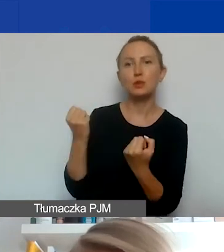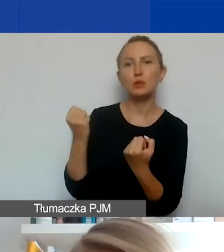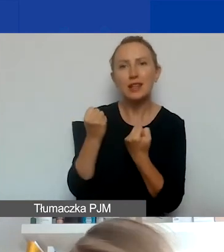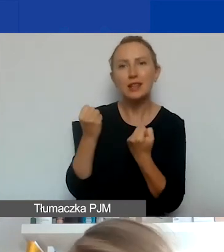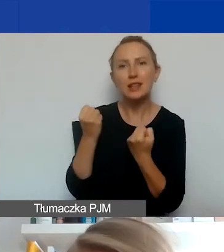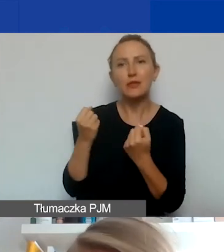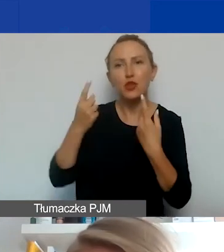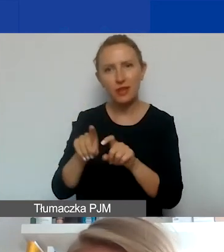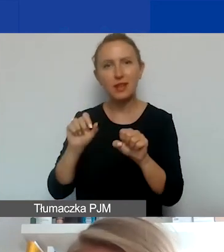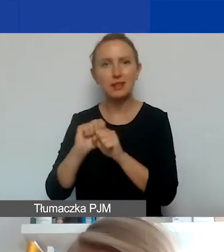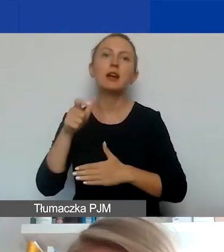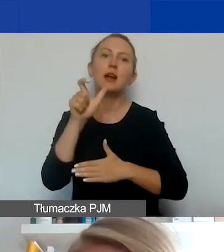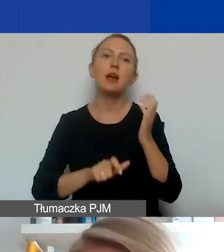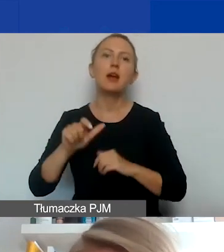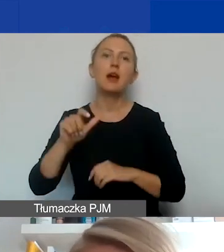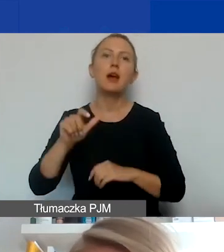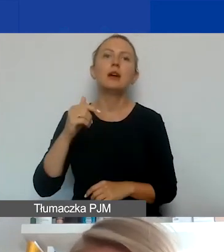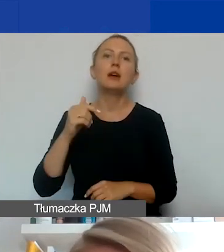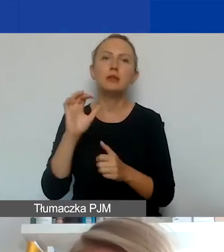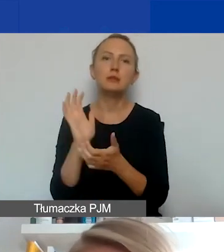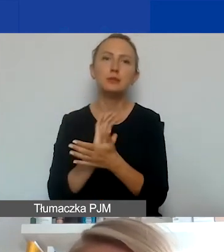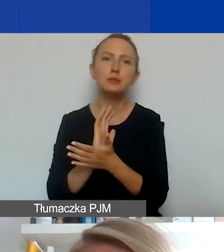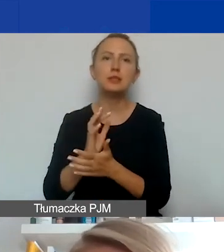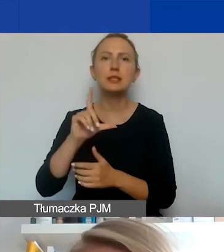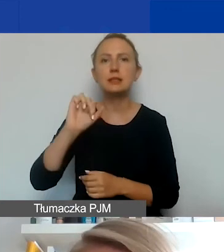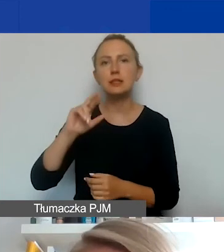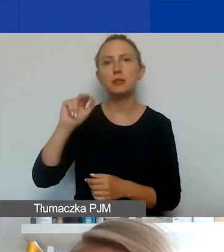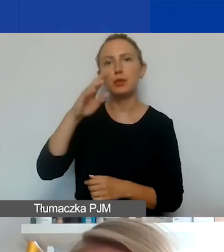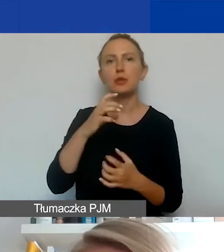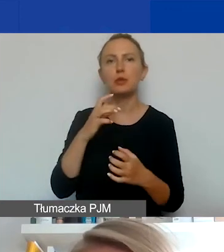Bułgaria, Cypr, Chorwacja, Czechy, Estonia, Grecja, Litwa, Łotwa, Malta,